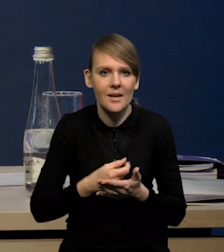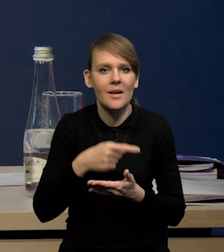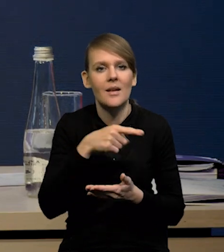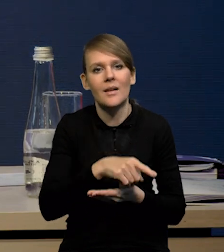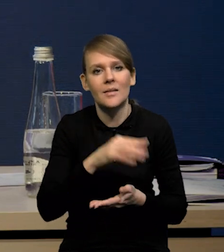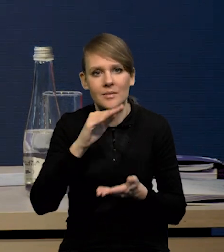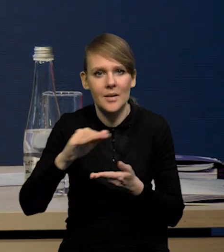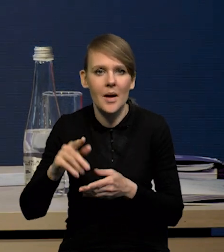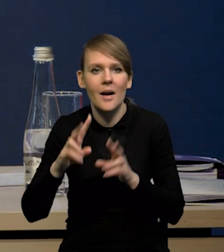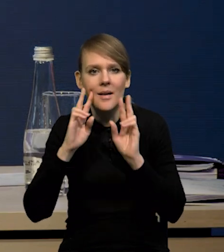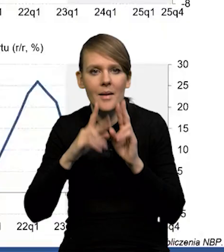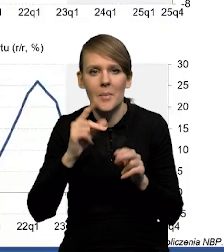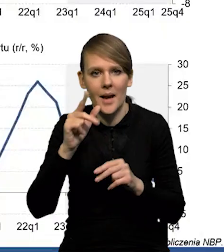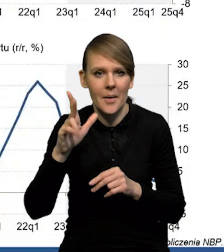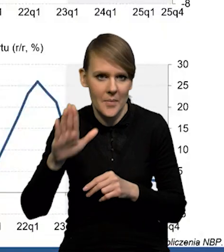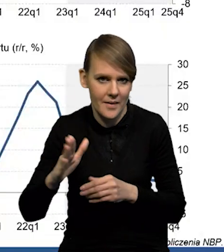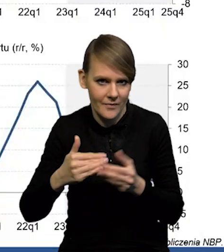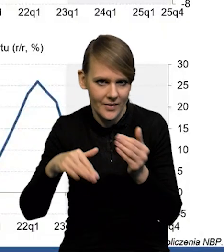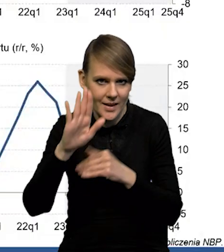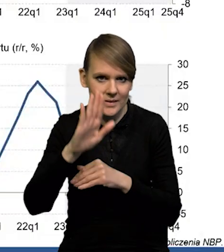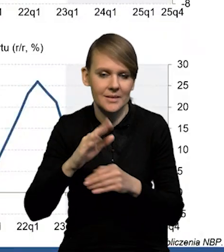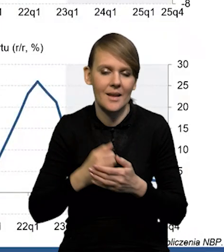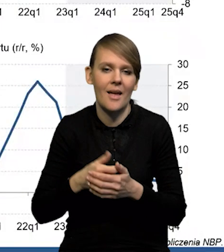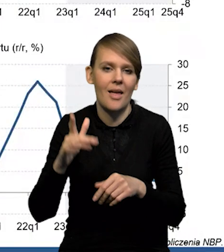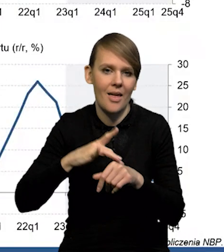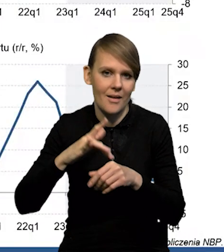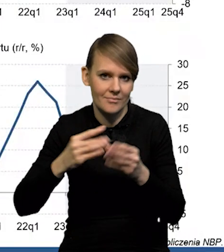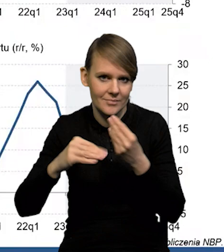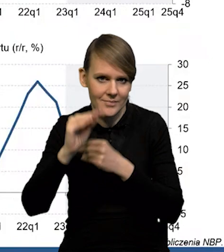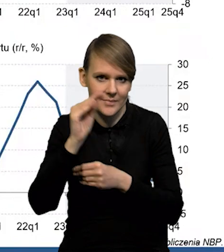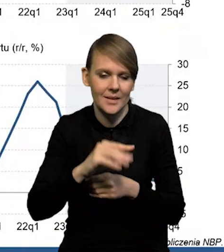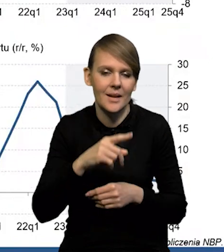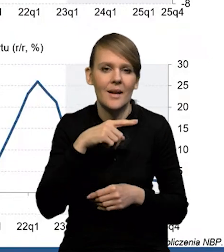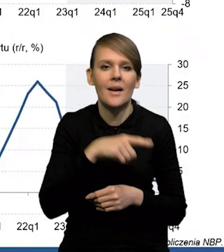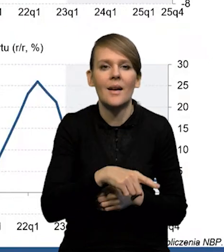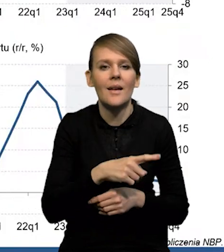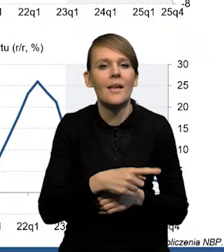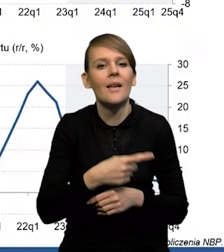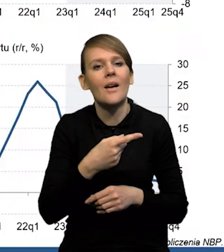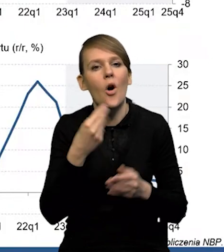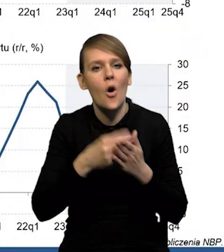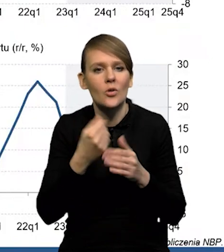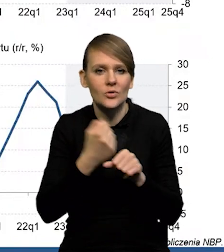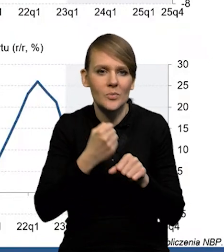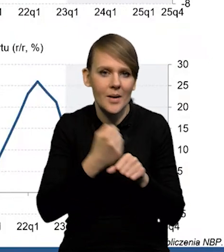wzrost realnego PKB, wzrost produktywności, który będzie prowadził do spadku dynamiki jednostkowych kosztów pracy.